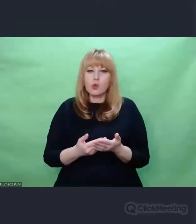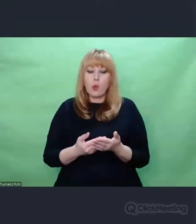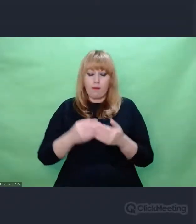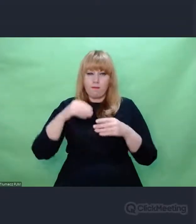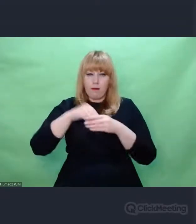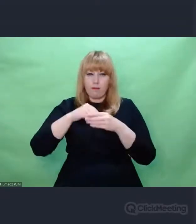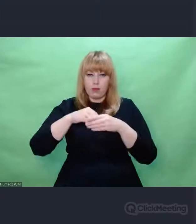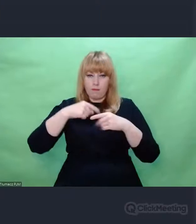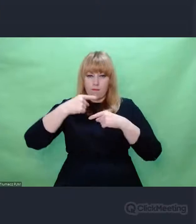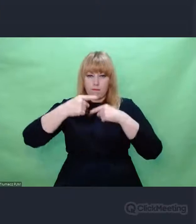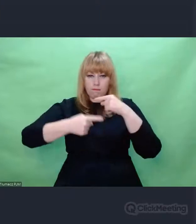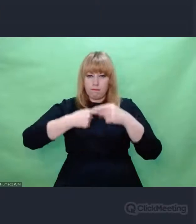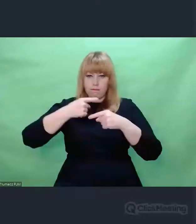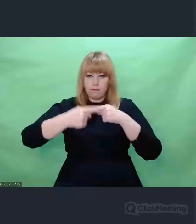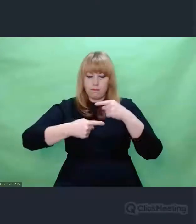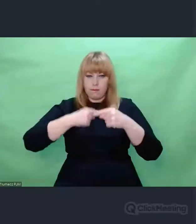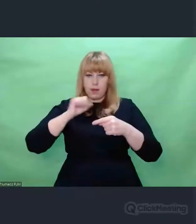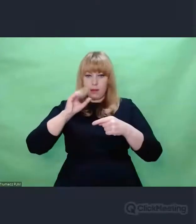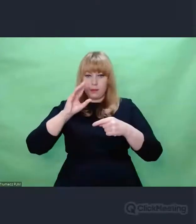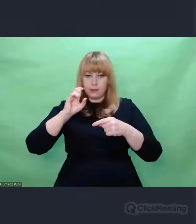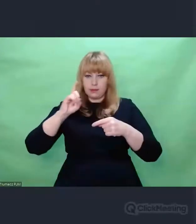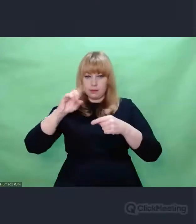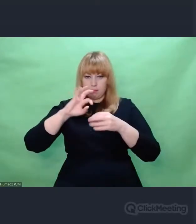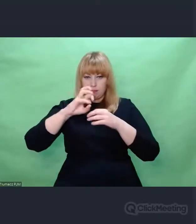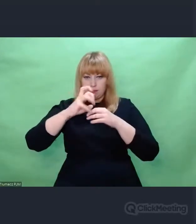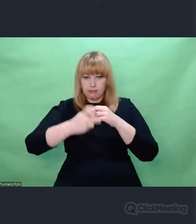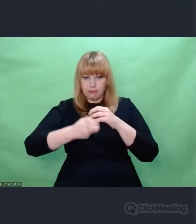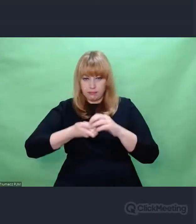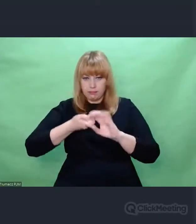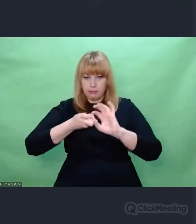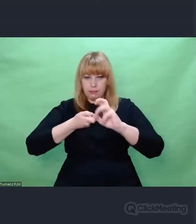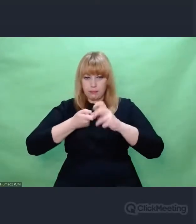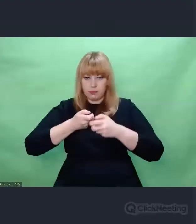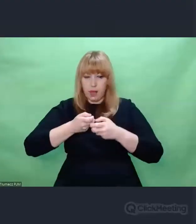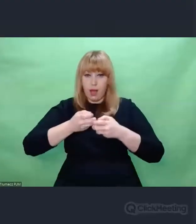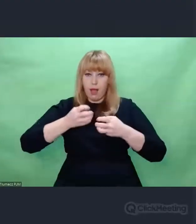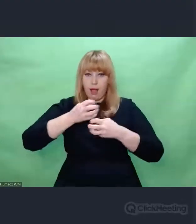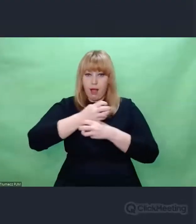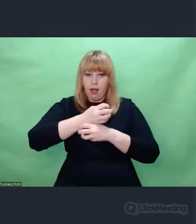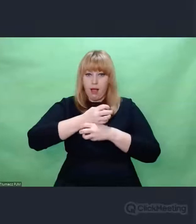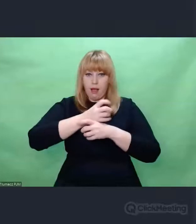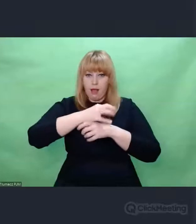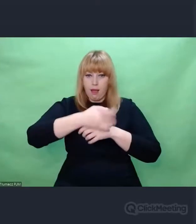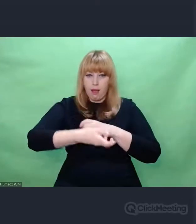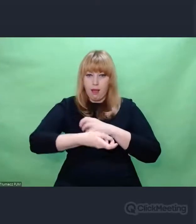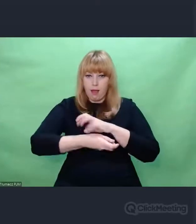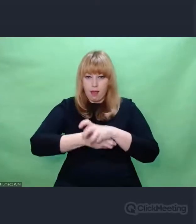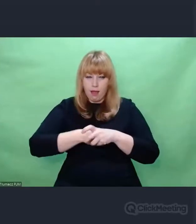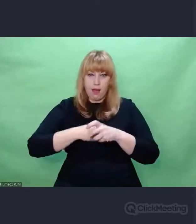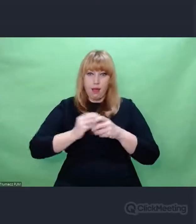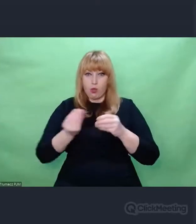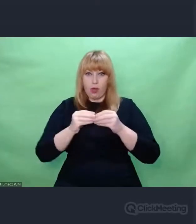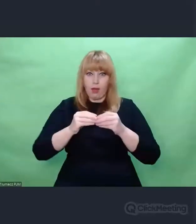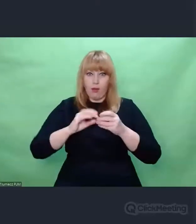Żeby upewnić się, że te zmiany,